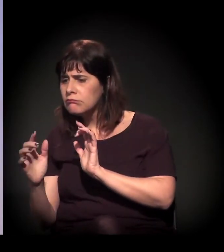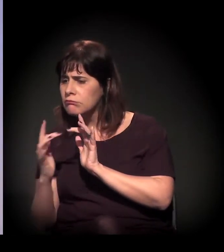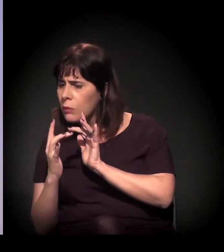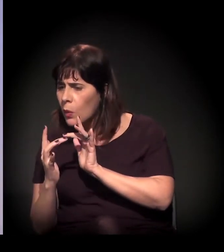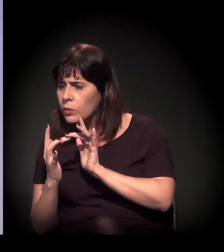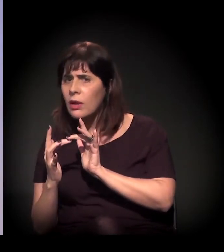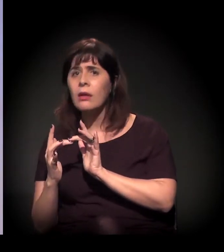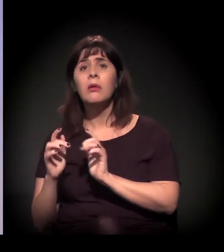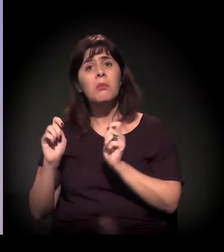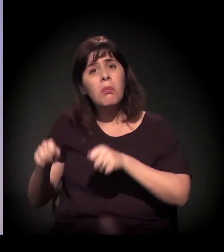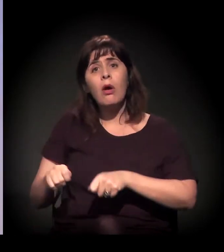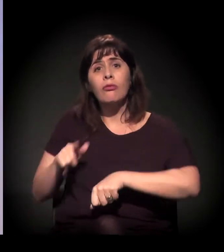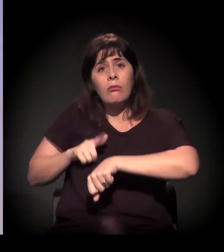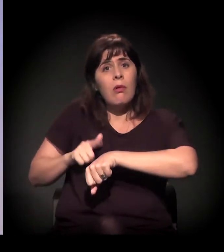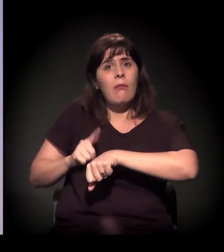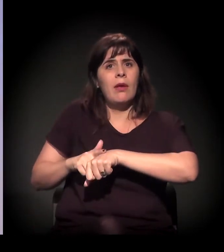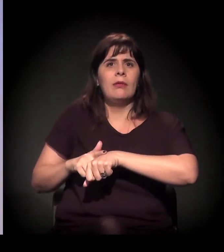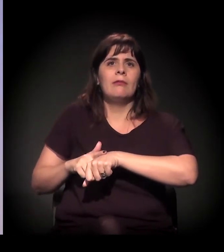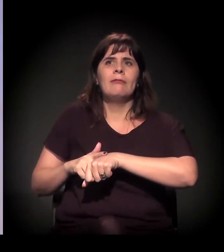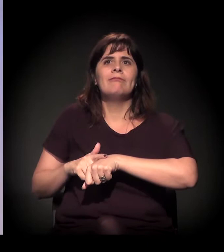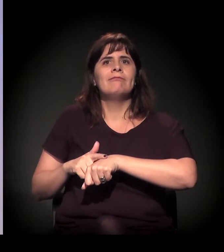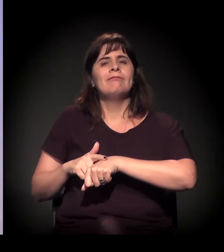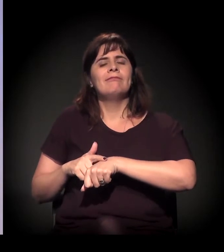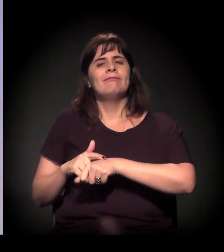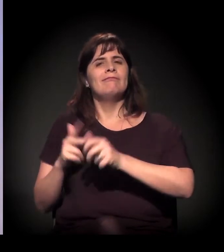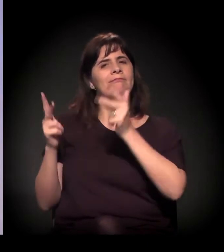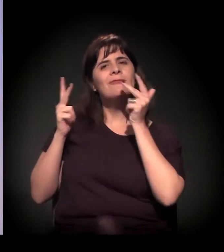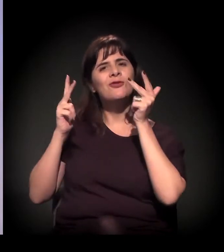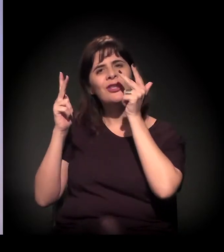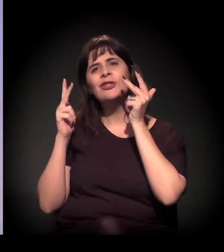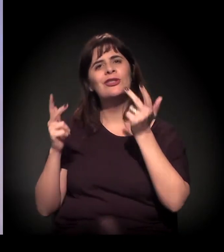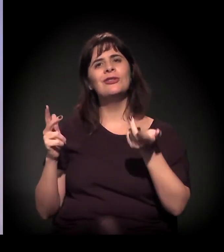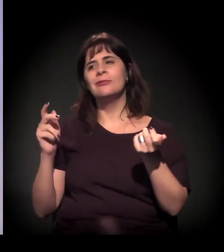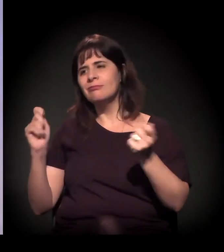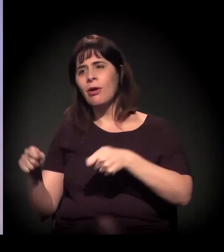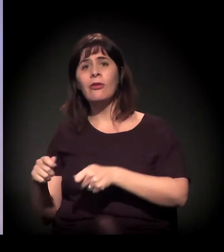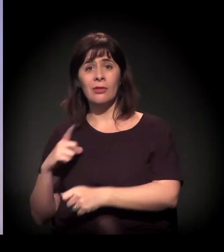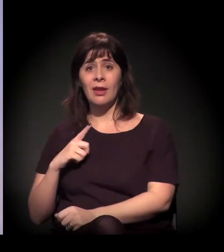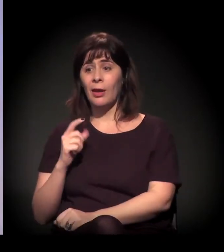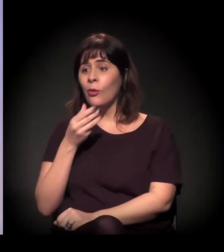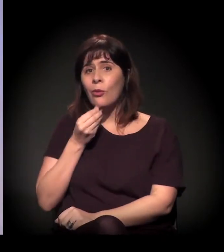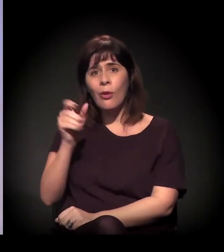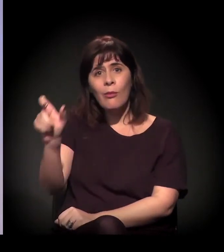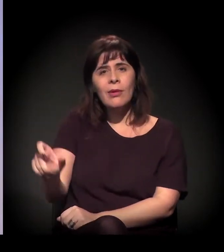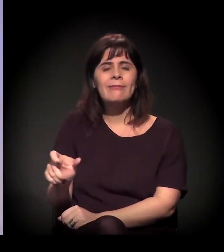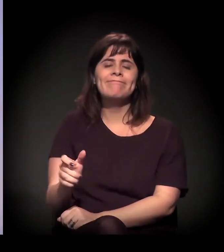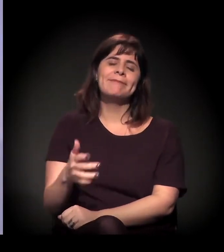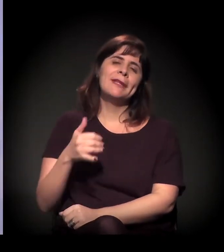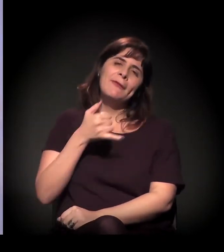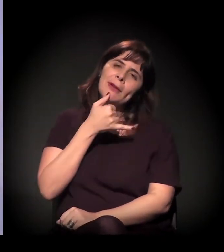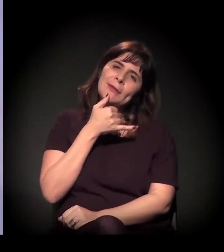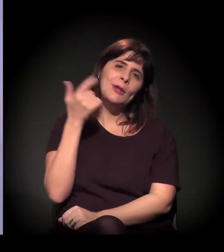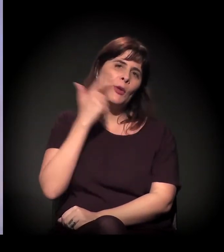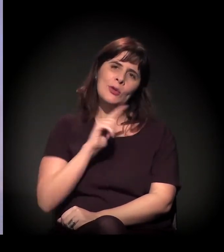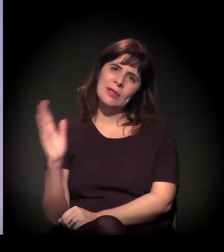Tem um rapaz que infelizmente não pôde estar aqui hoje, que é o Diego, o Patolino, que estava, por exemplo, dando aula de capoeira,